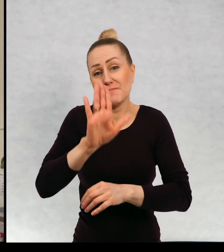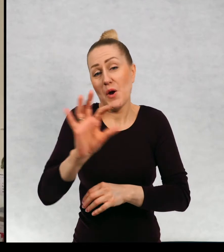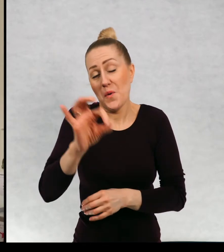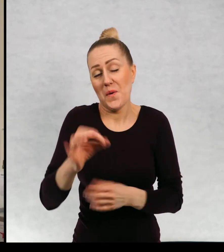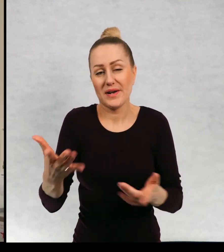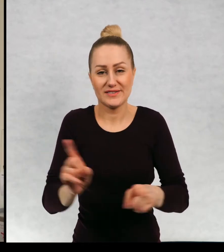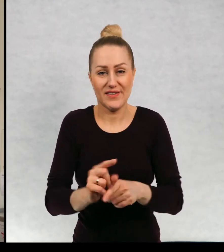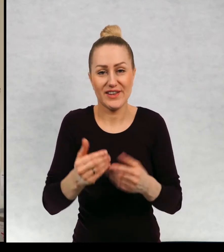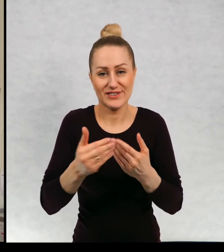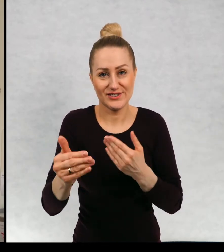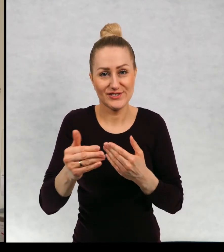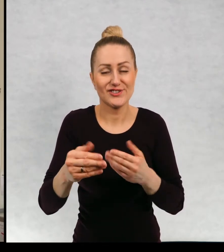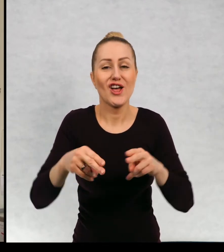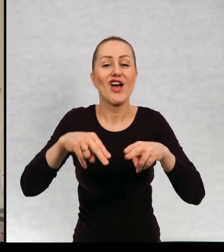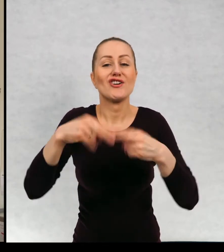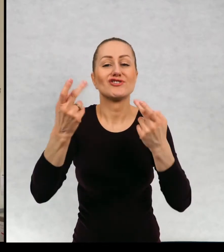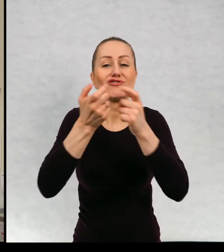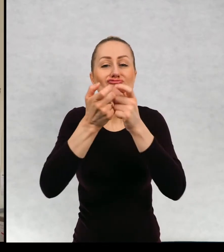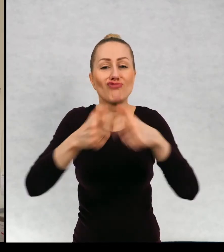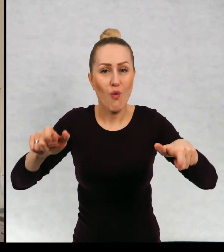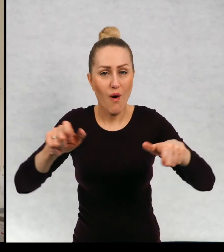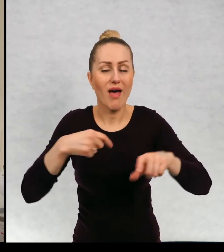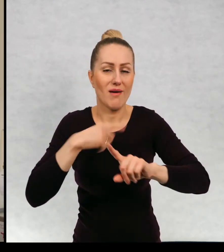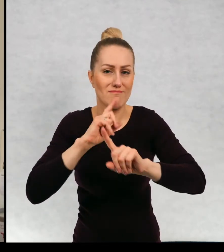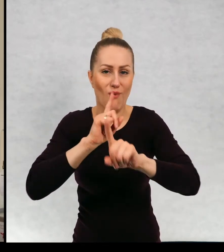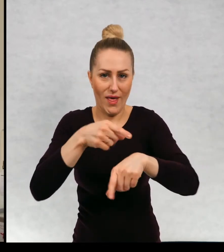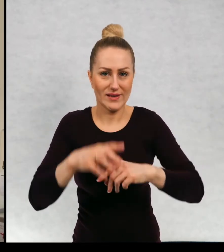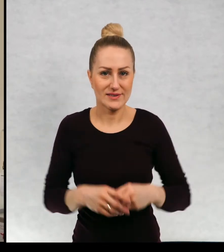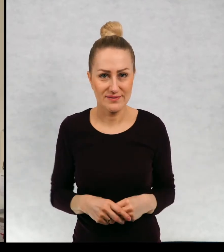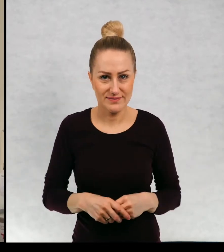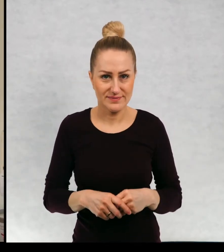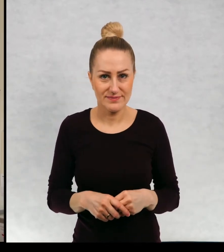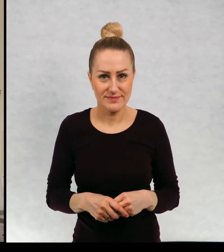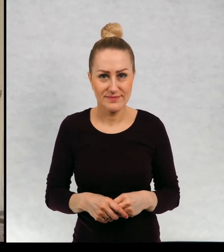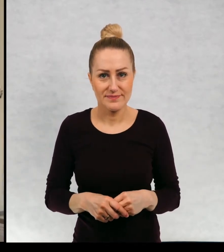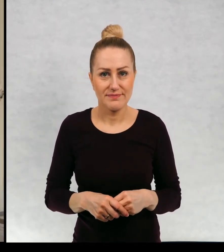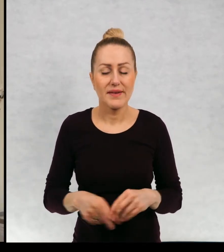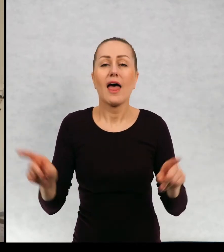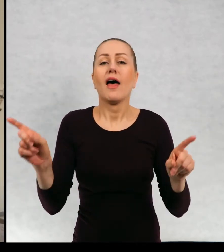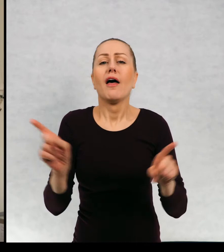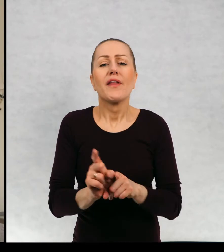będziecie mieli okazję "Dzień czekolady" bardzo polecam też dla